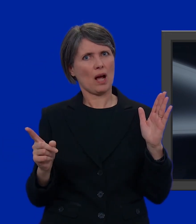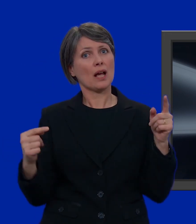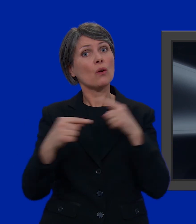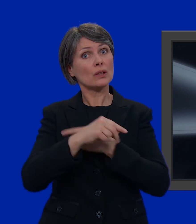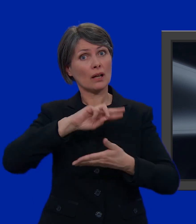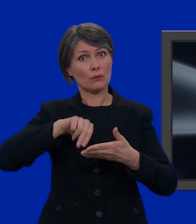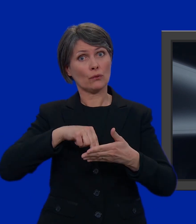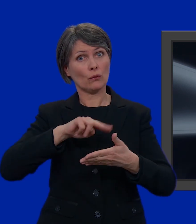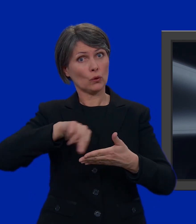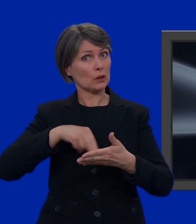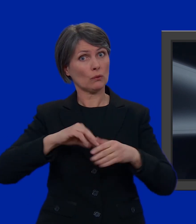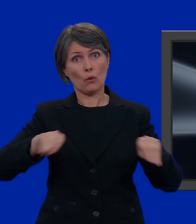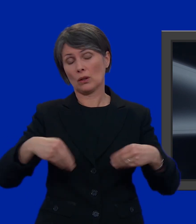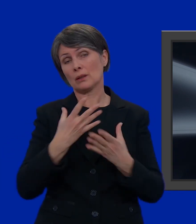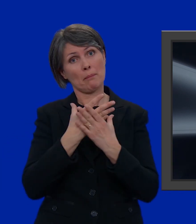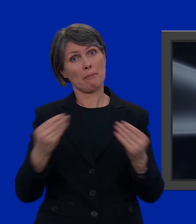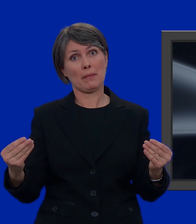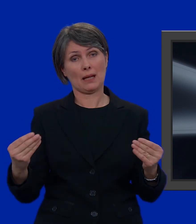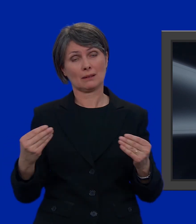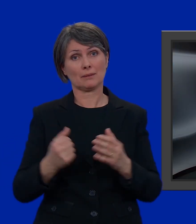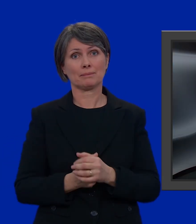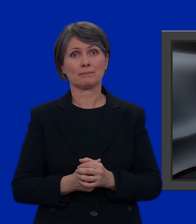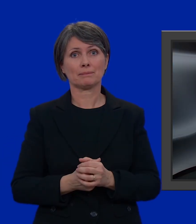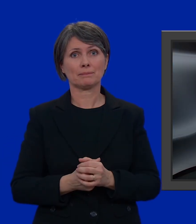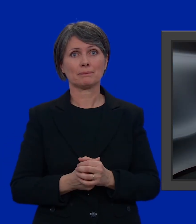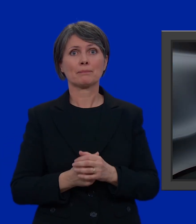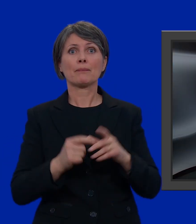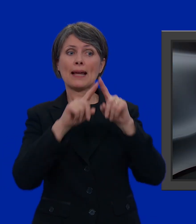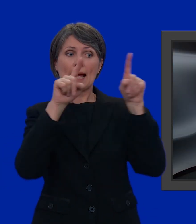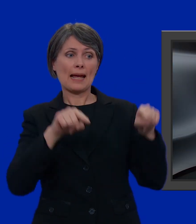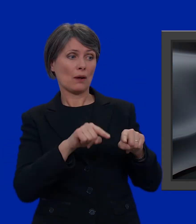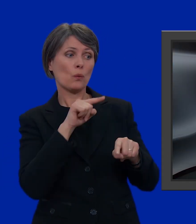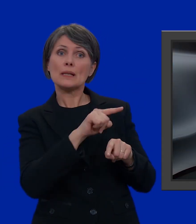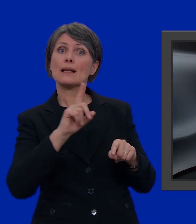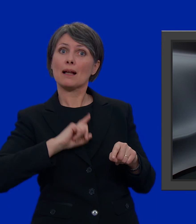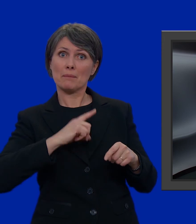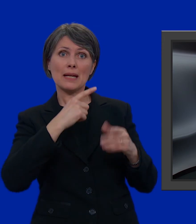Altrimenti, i voti rimanenti andrebbero perduti. Questa è la mia lista.